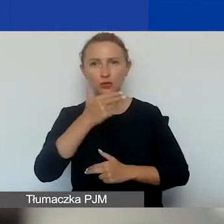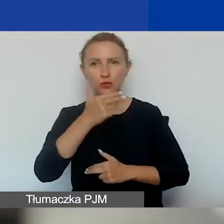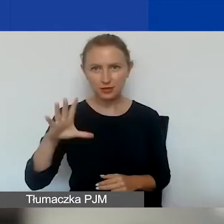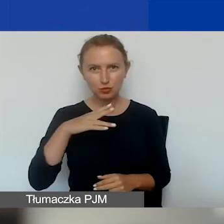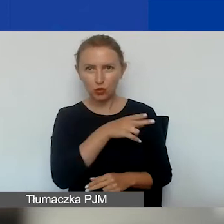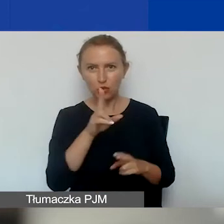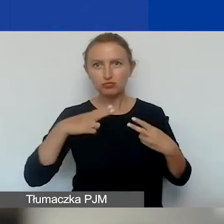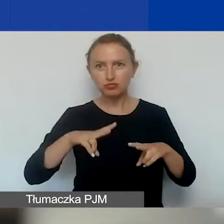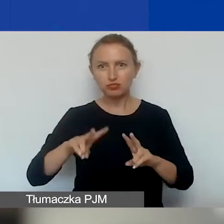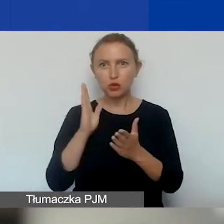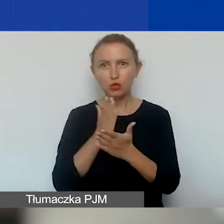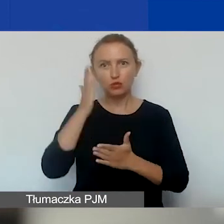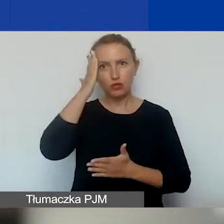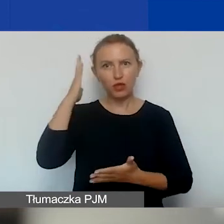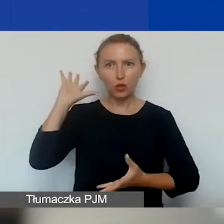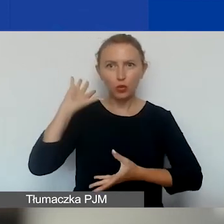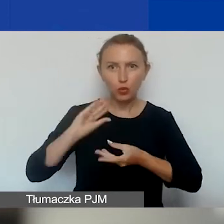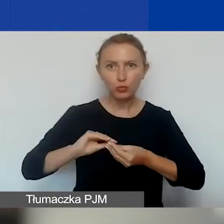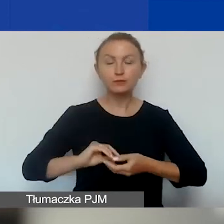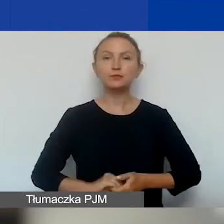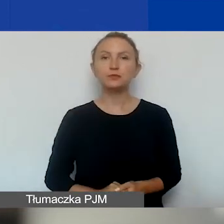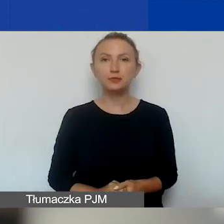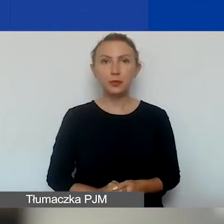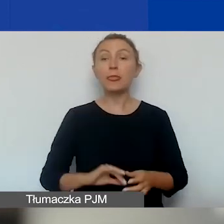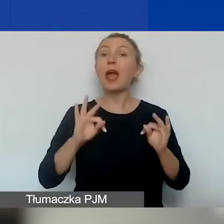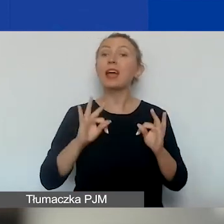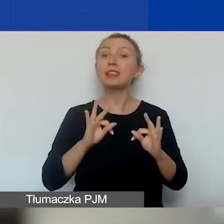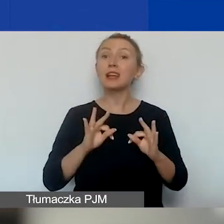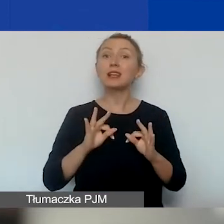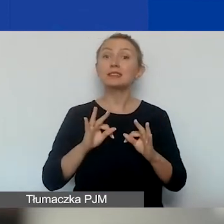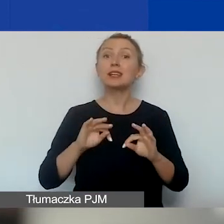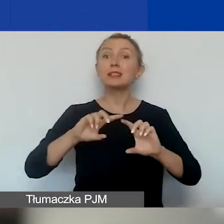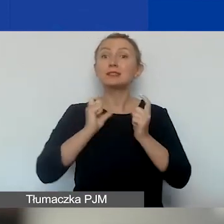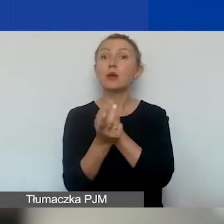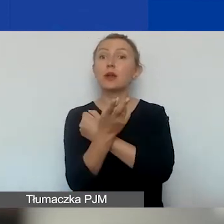A teraz mówimy o naborze ciągłym na projekty interwencyjne